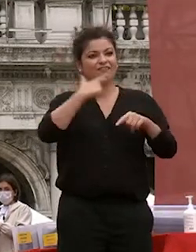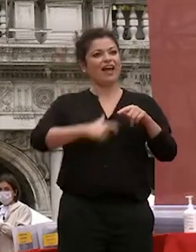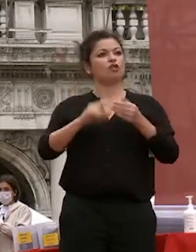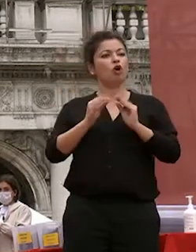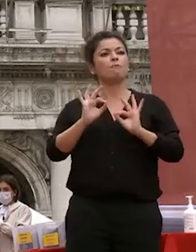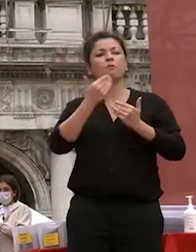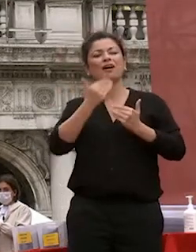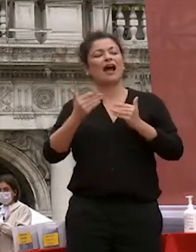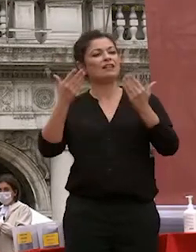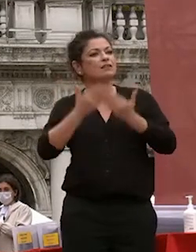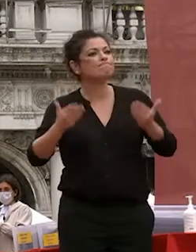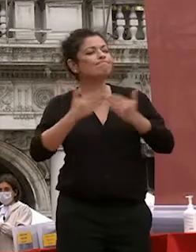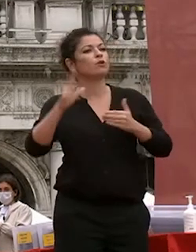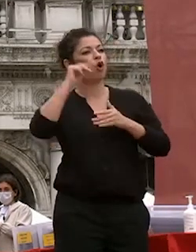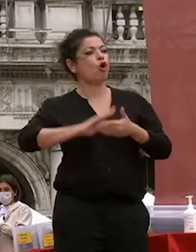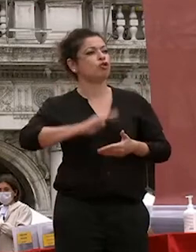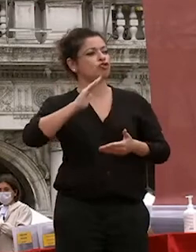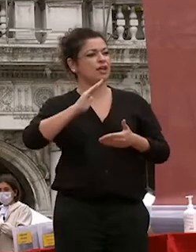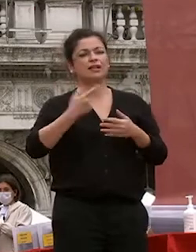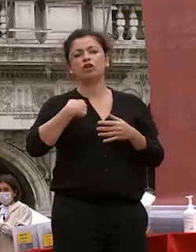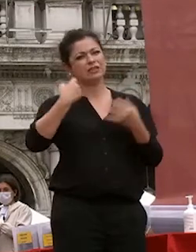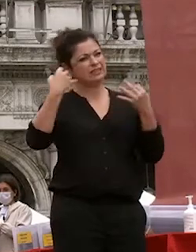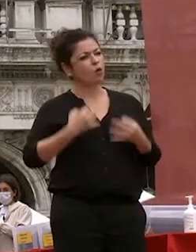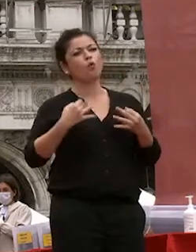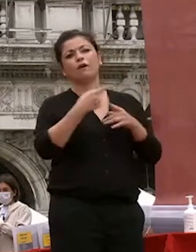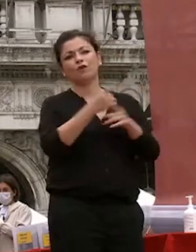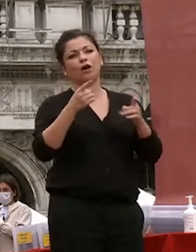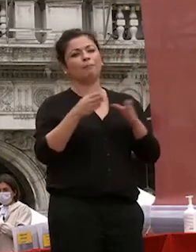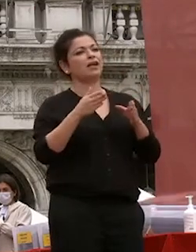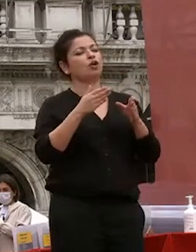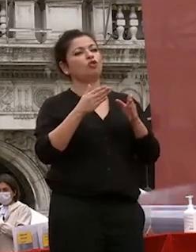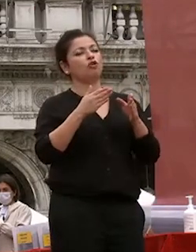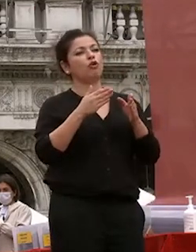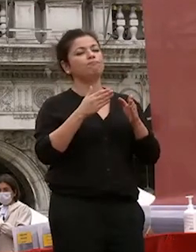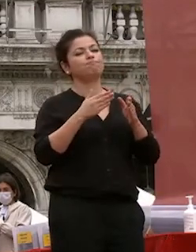confido e sono certo che abbiate che avete che avete sviluppato e che vi